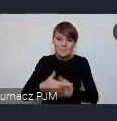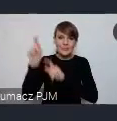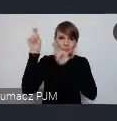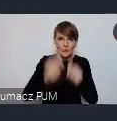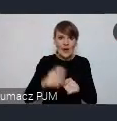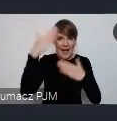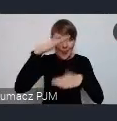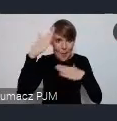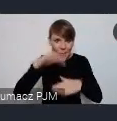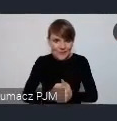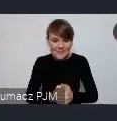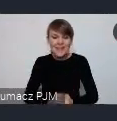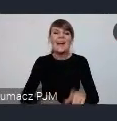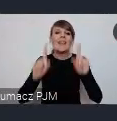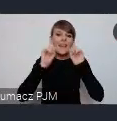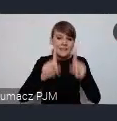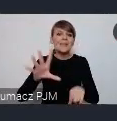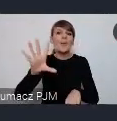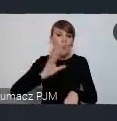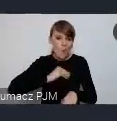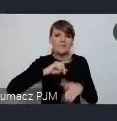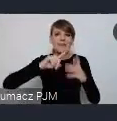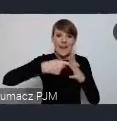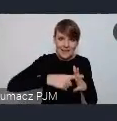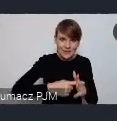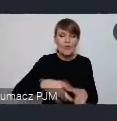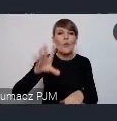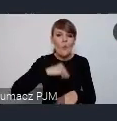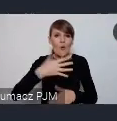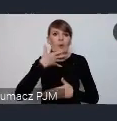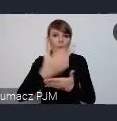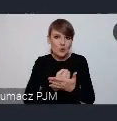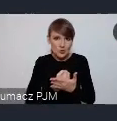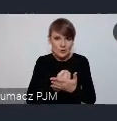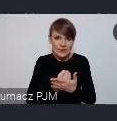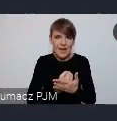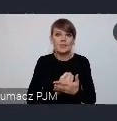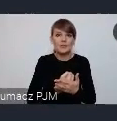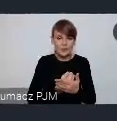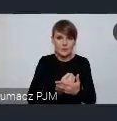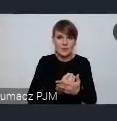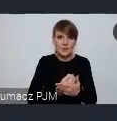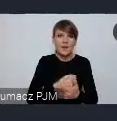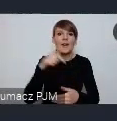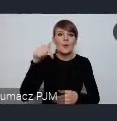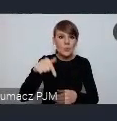Naprawdę może się zarejestrować i skorzystać z wiedzy która tutaj będzie upowszechniana,